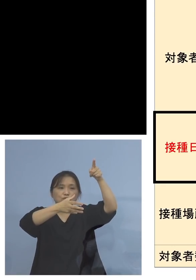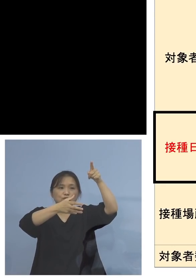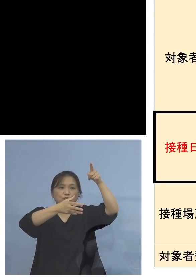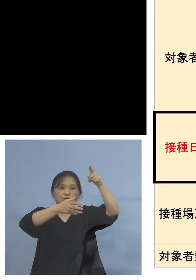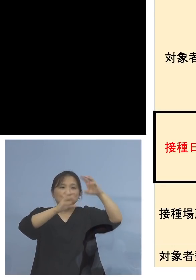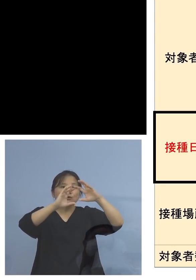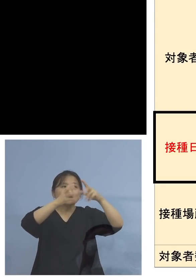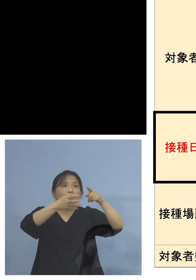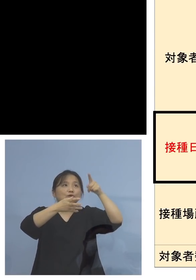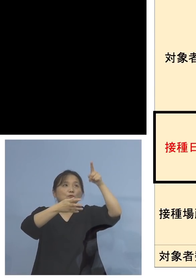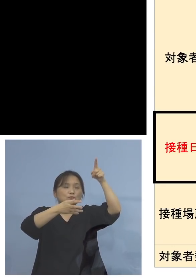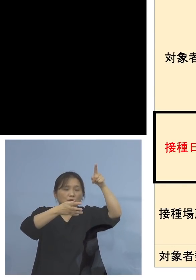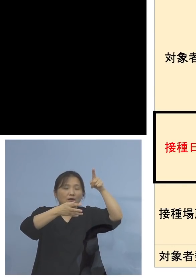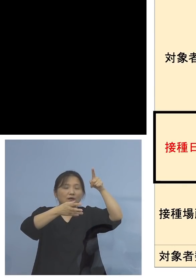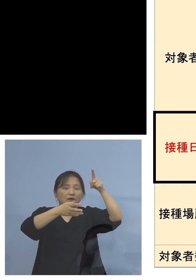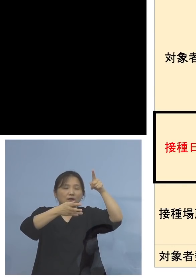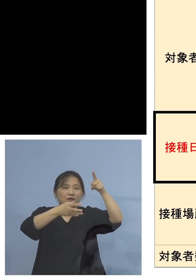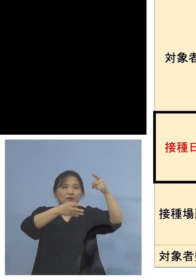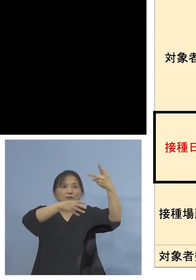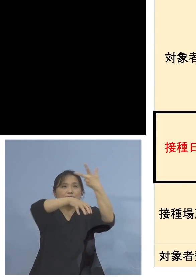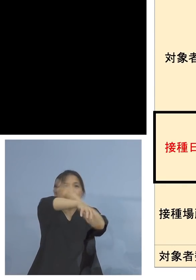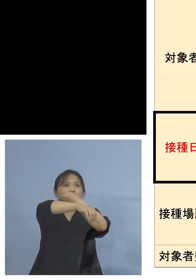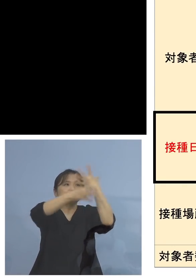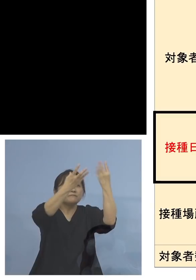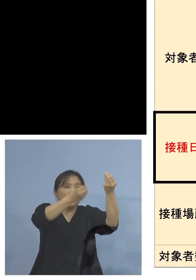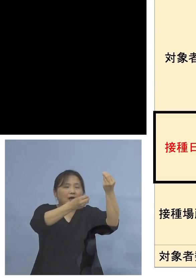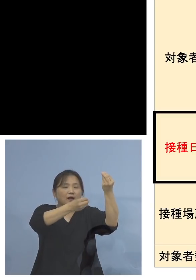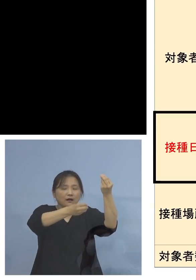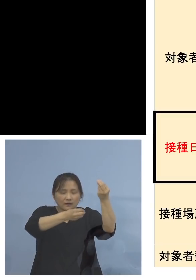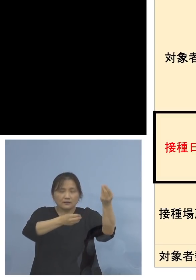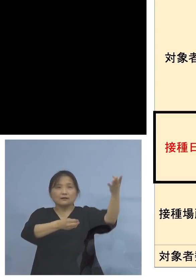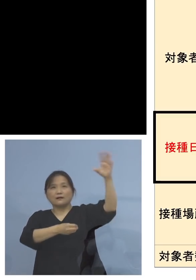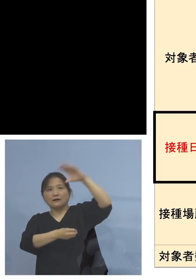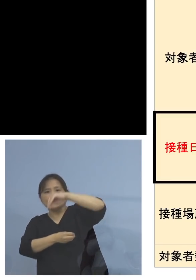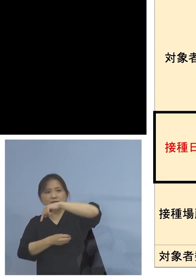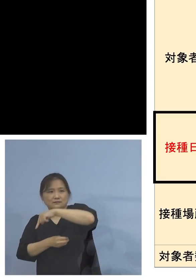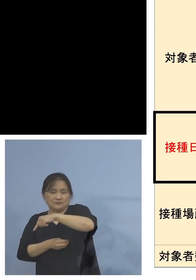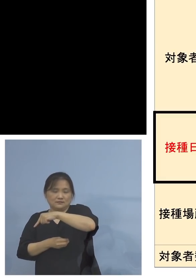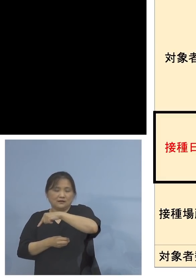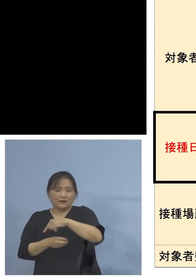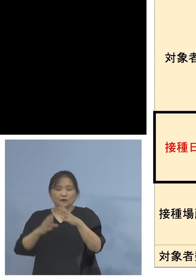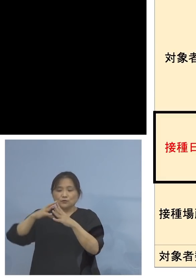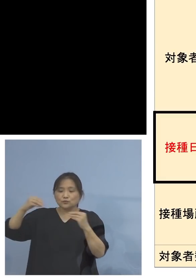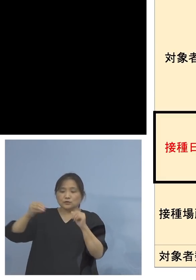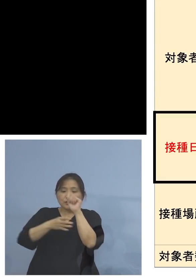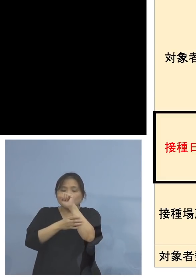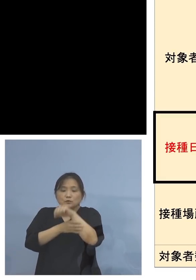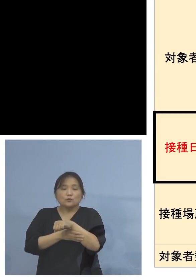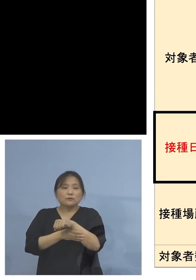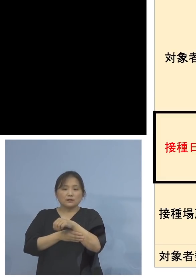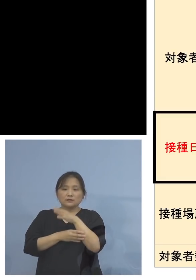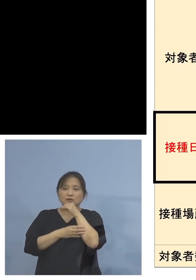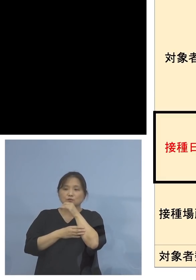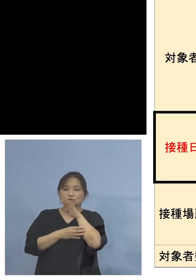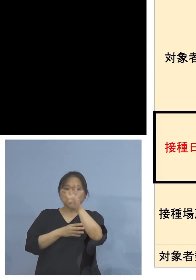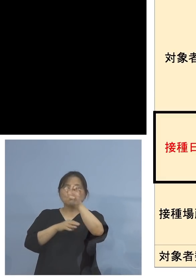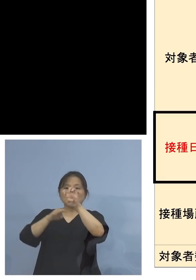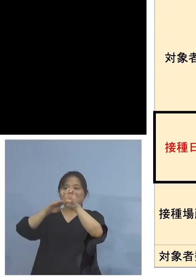ということでありますので、そして 国で認められている40歳以上の